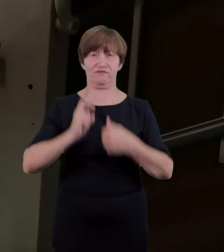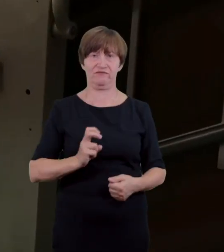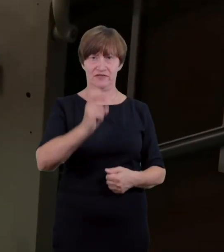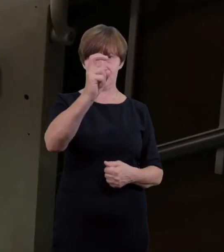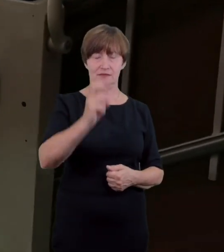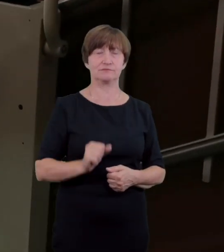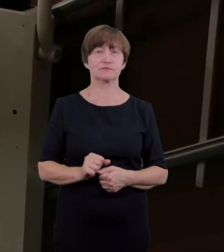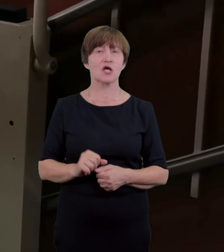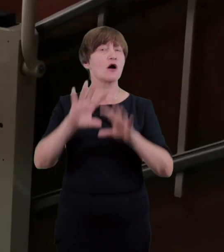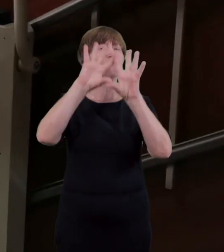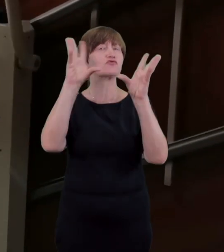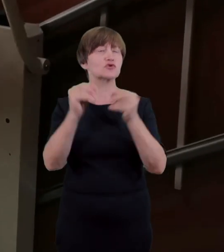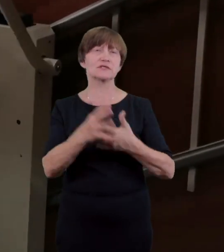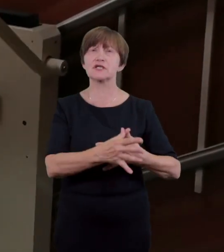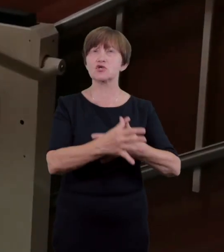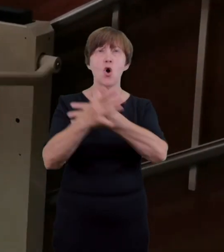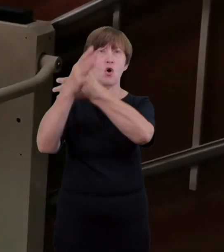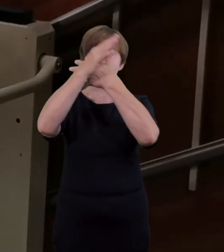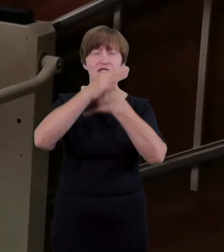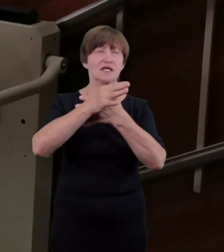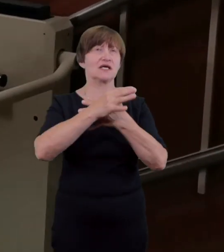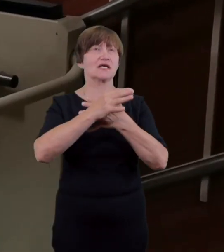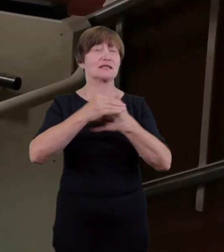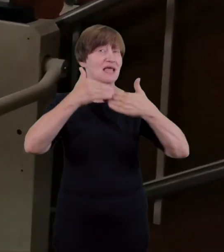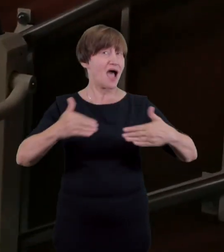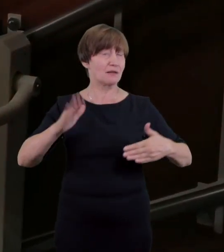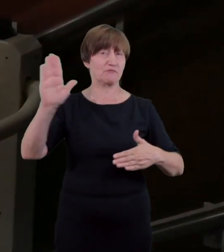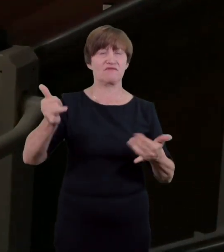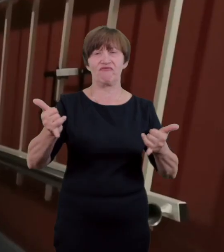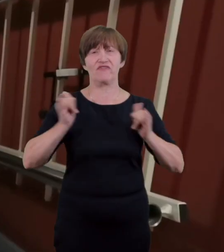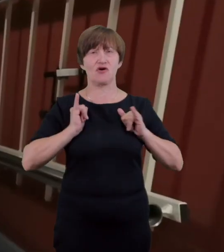myślą o osobach niewidomych lub o ograniczonej motoryce ciała